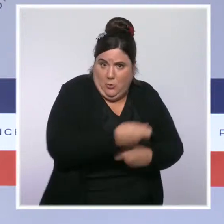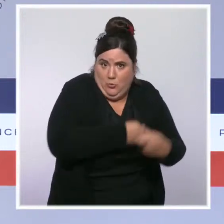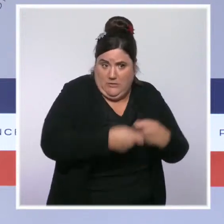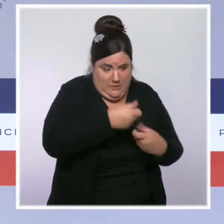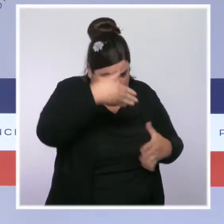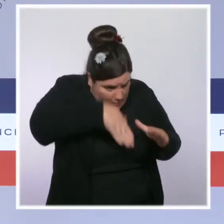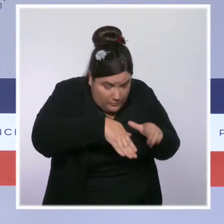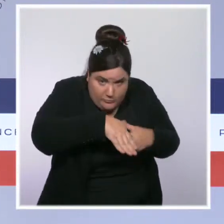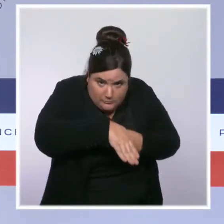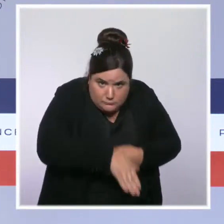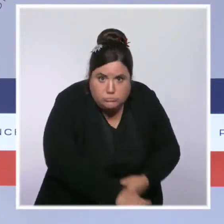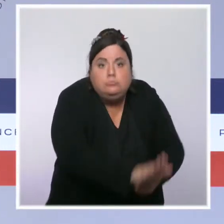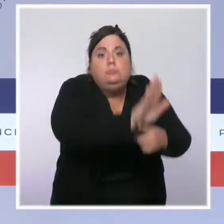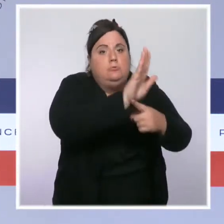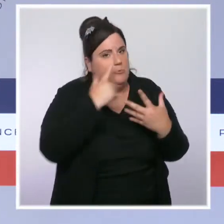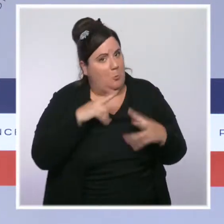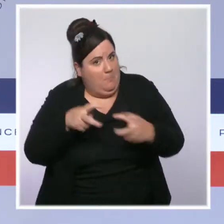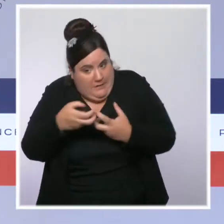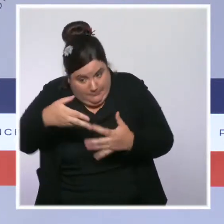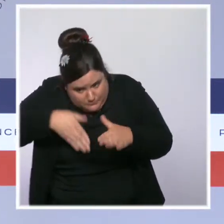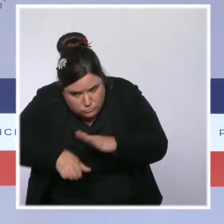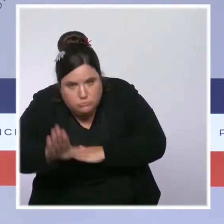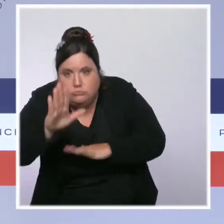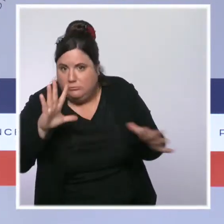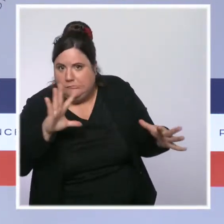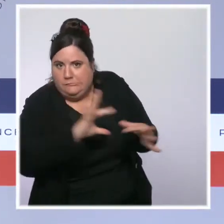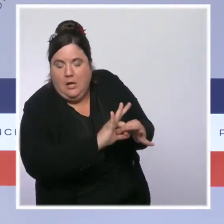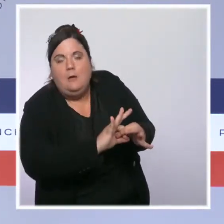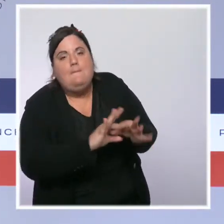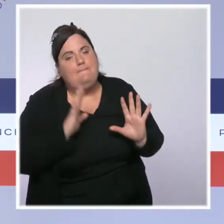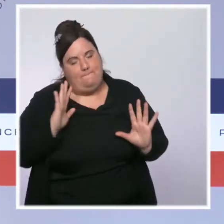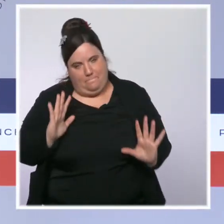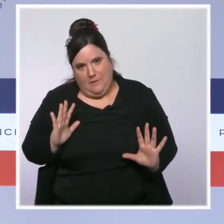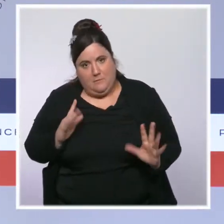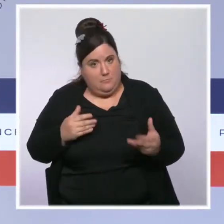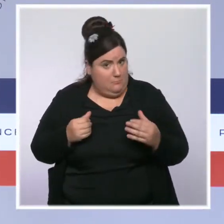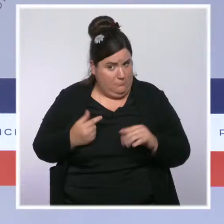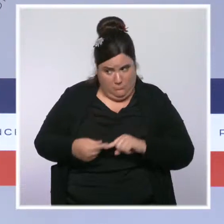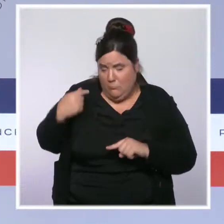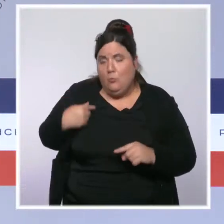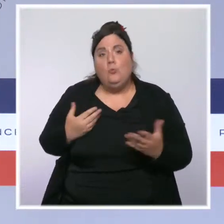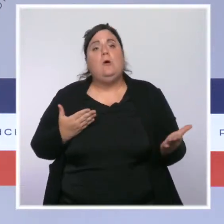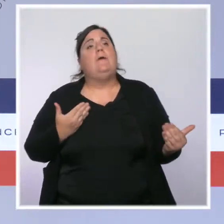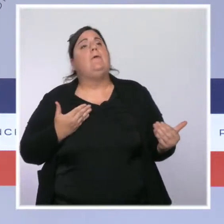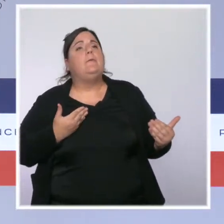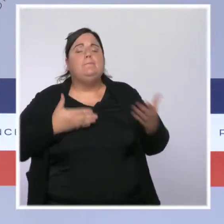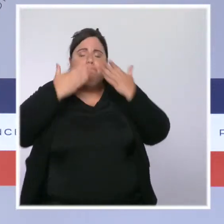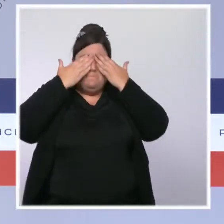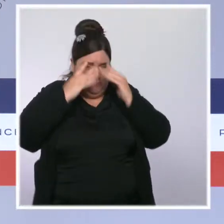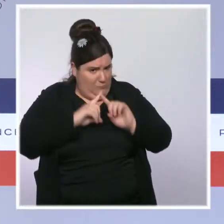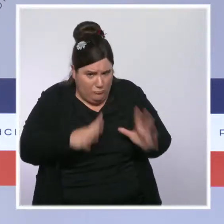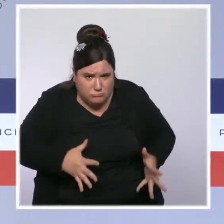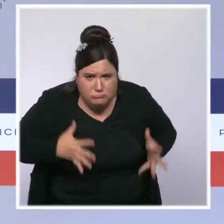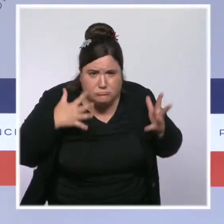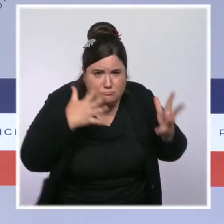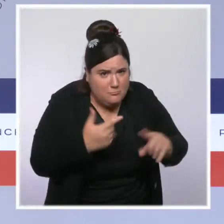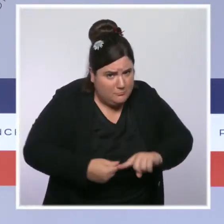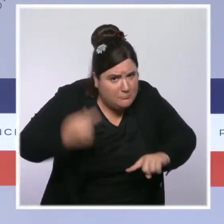nous avons agi sur ce sujet des difficultés de pouvoir d'achat liées à la facture énergétique depuis le début du quinquennat.